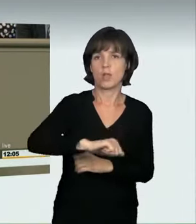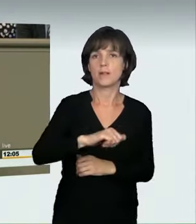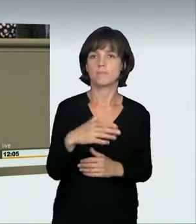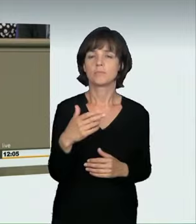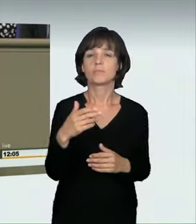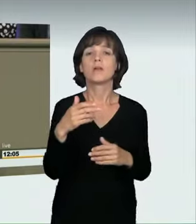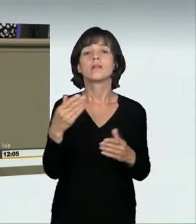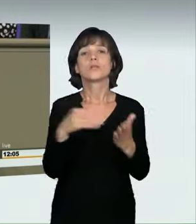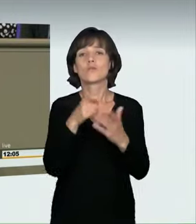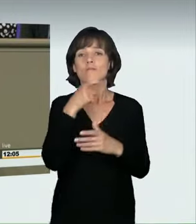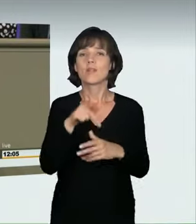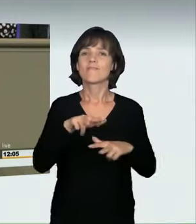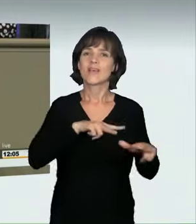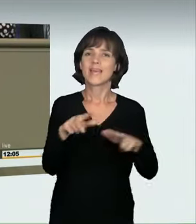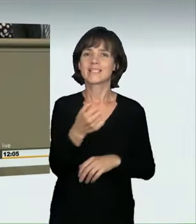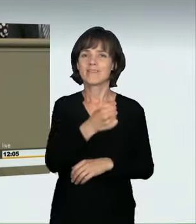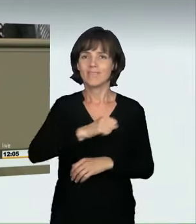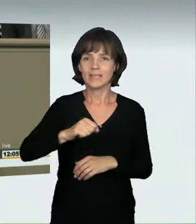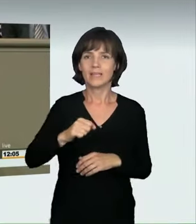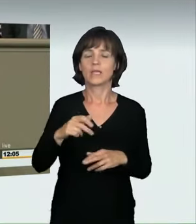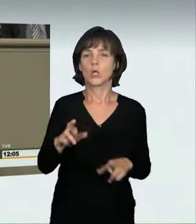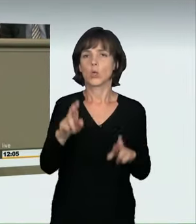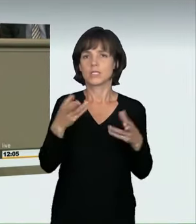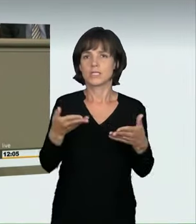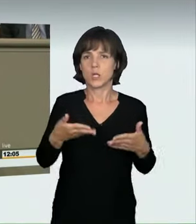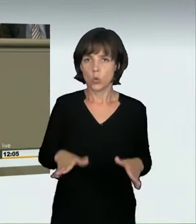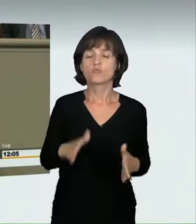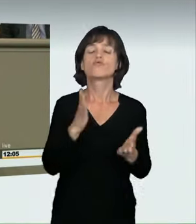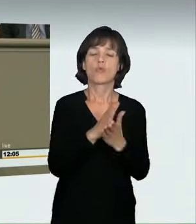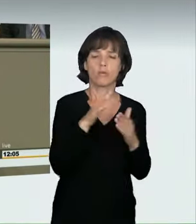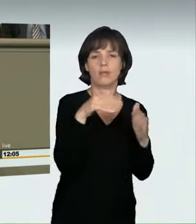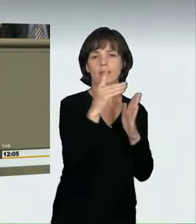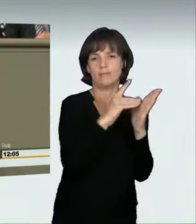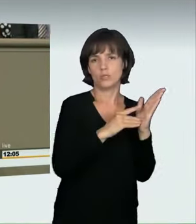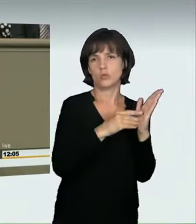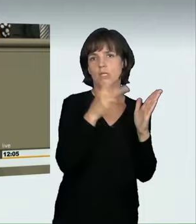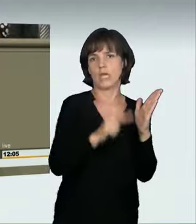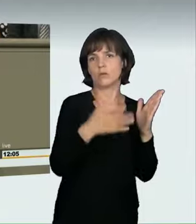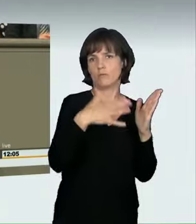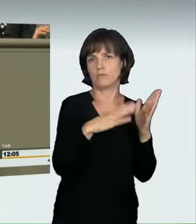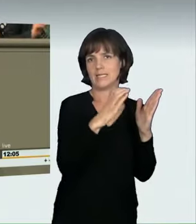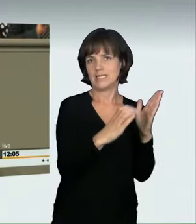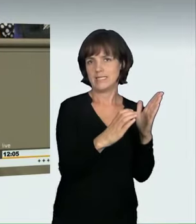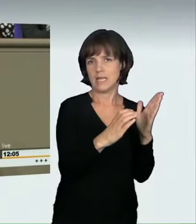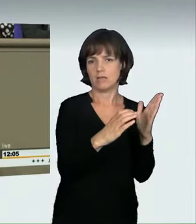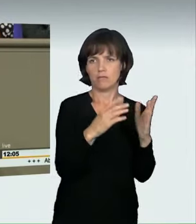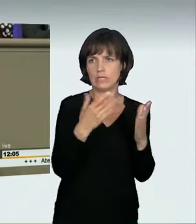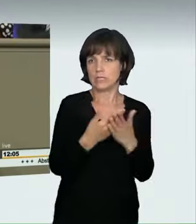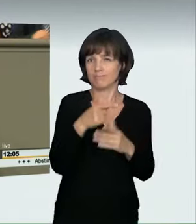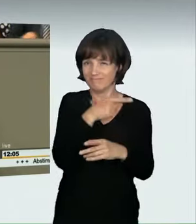Die Formulierung „verkehrswidrig und rücksichtslos“ ist bereits von § 315c StGB umfasst und sollte auch für die Rechtsprechung kein Problem darstellen.